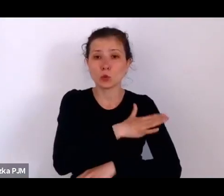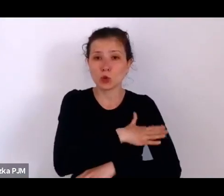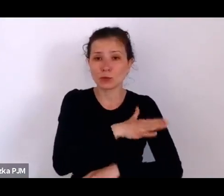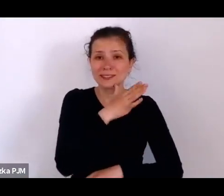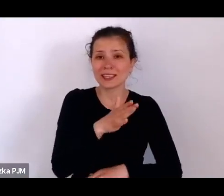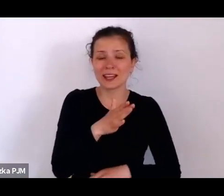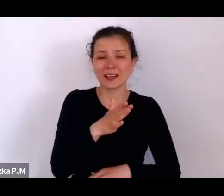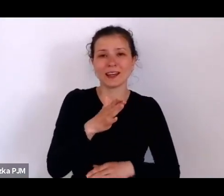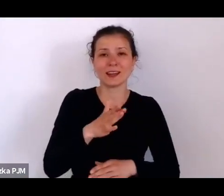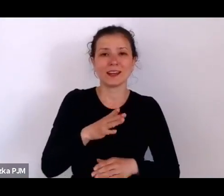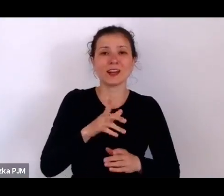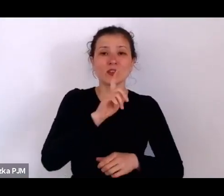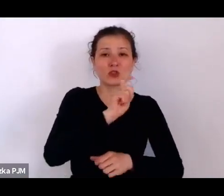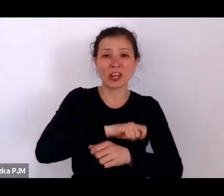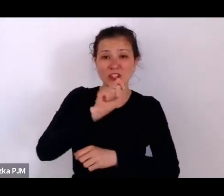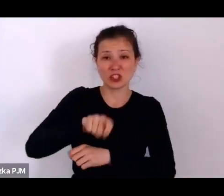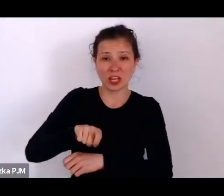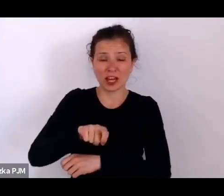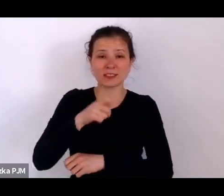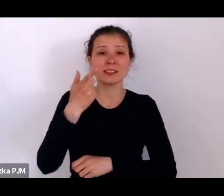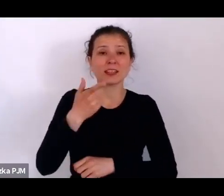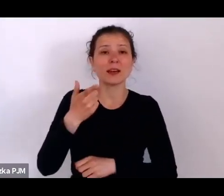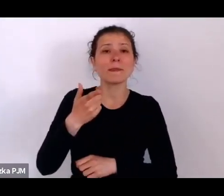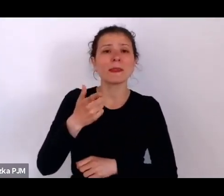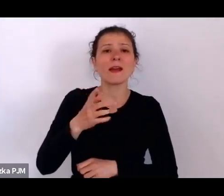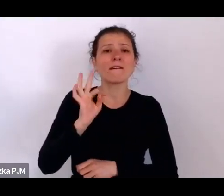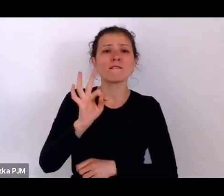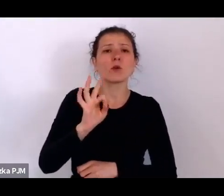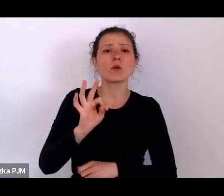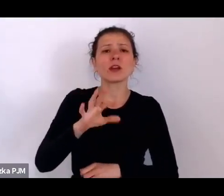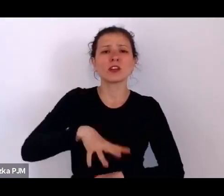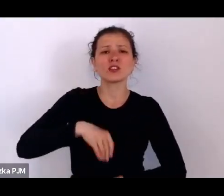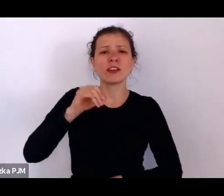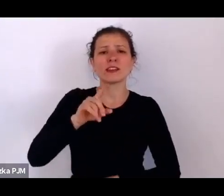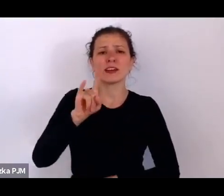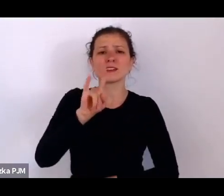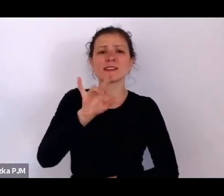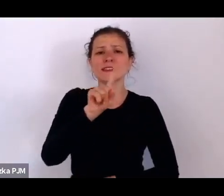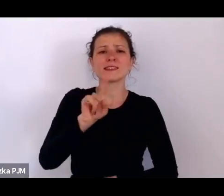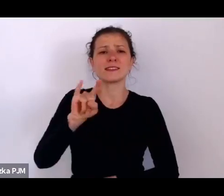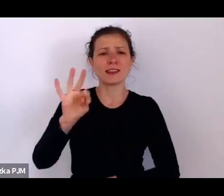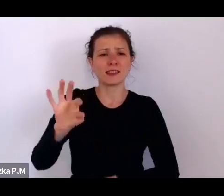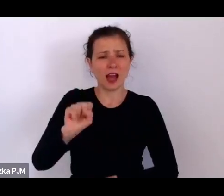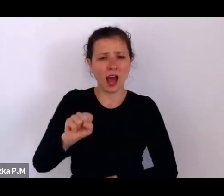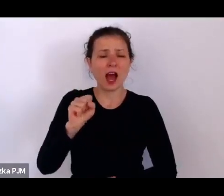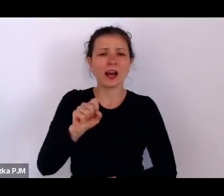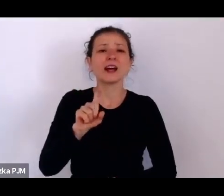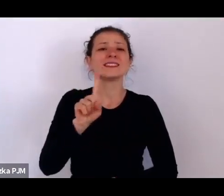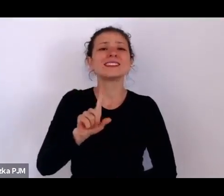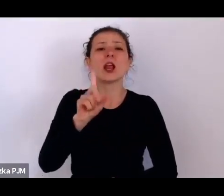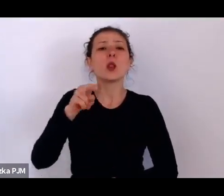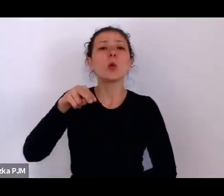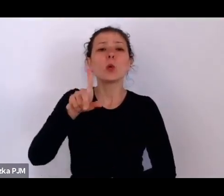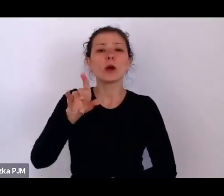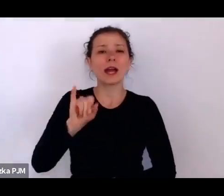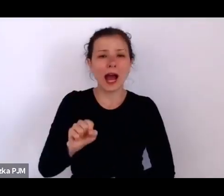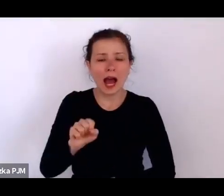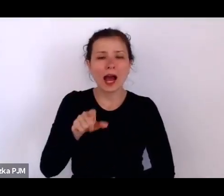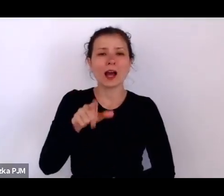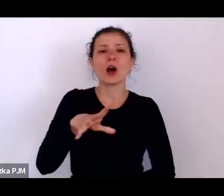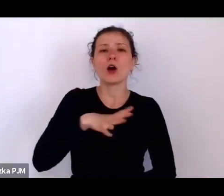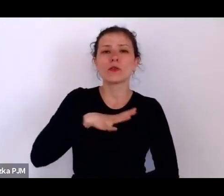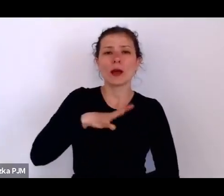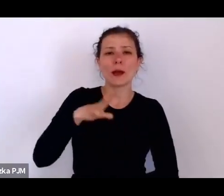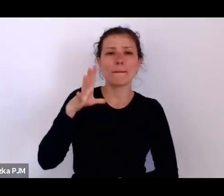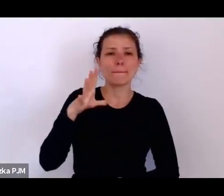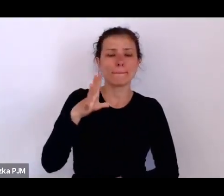Św. Zyta z Luki to była bardzo modna przed wojną święta, dlatego że ona była beatyfikowana w 1936r.